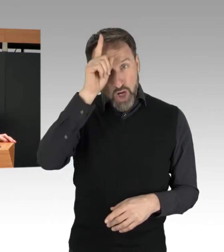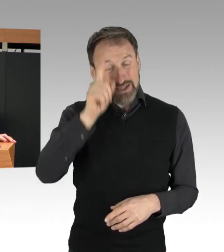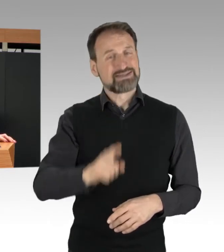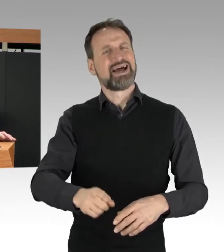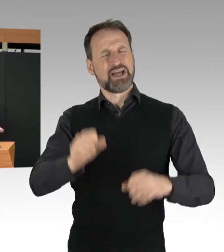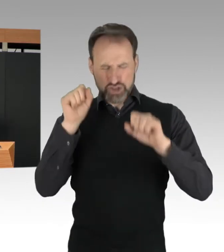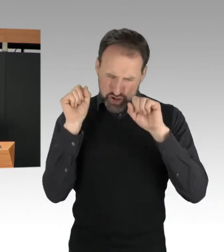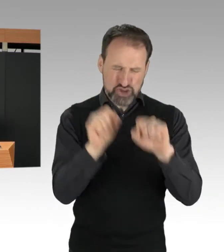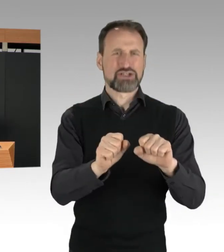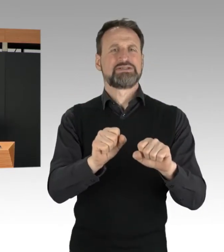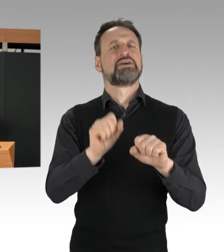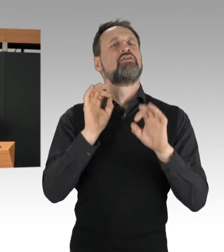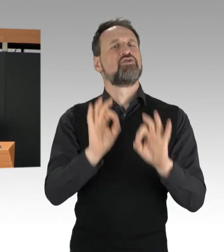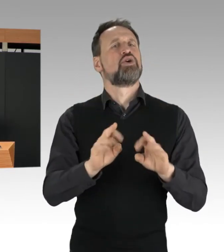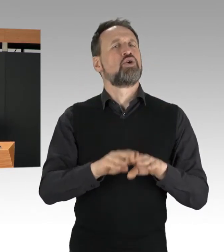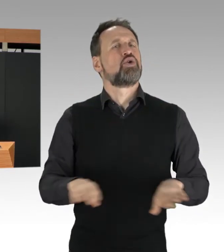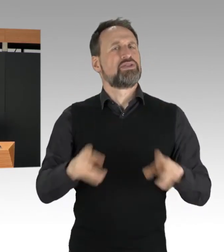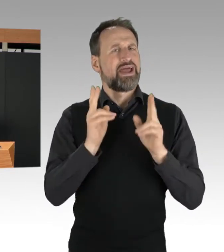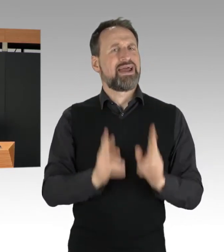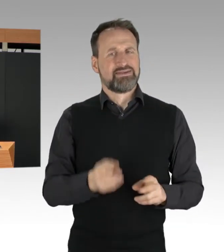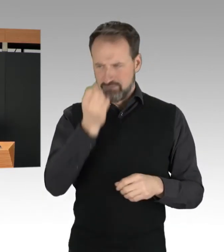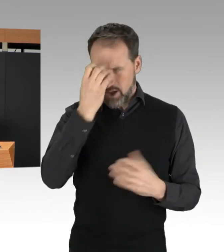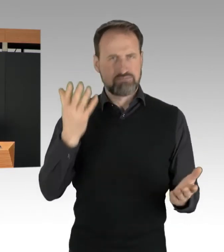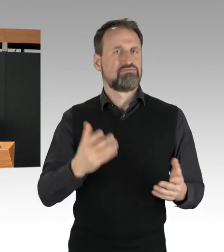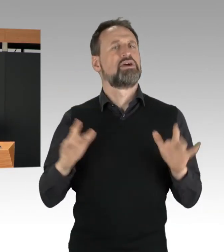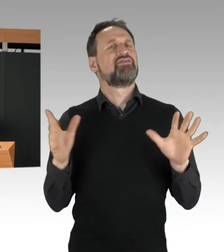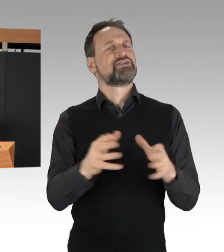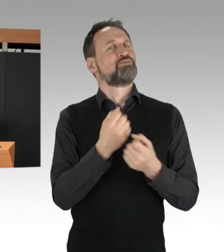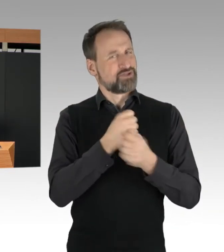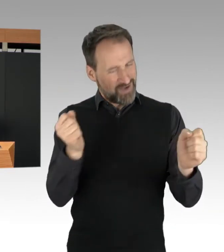wird aber immer konsequent gegen Straftaten vorgehen.